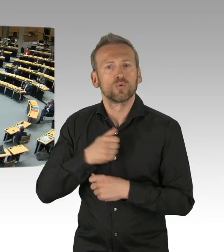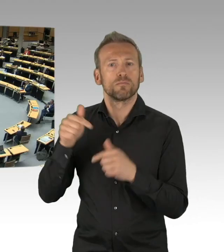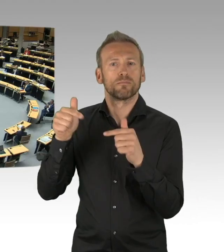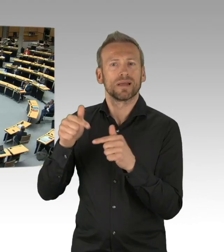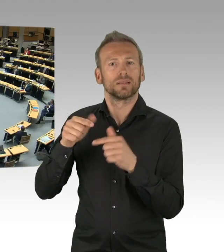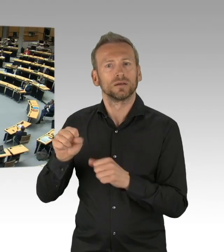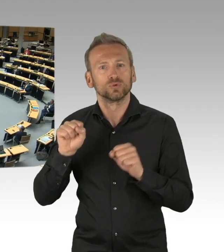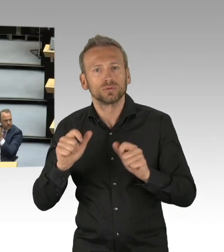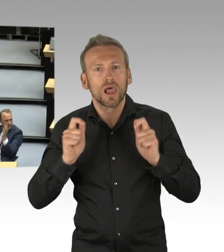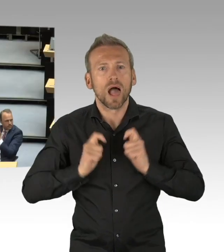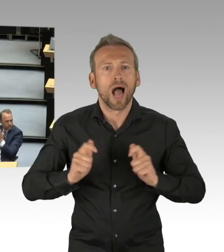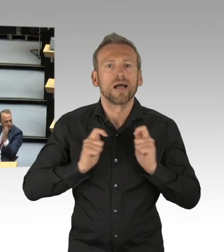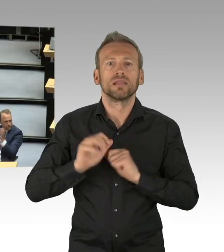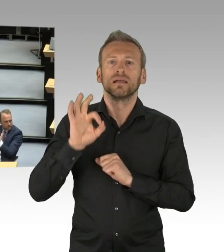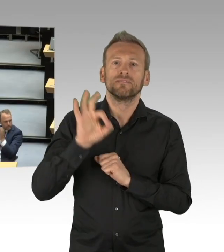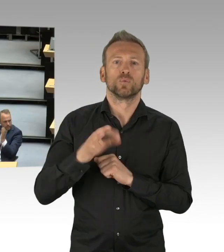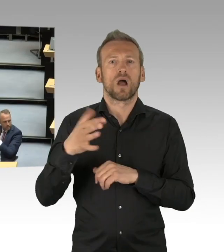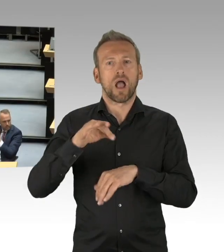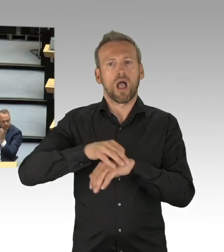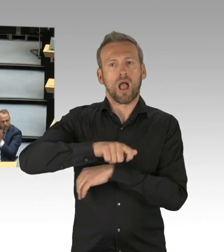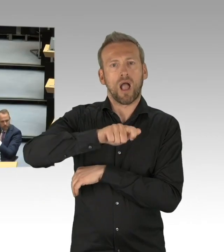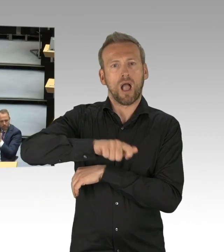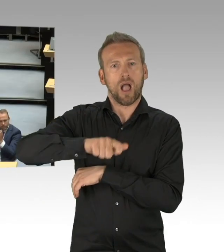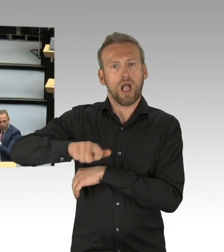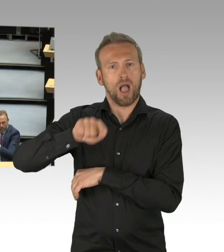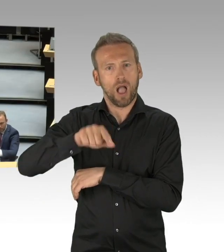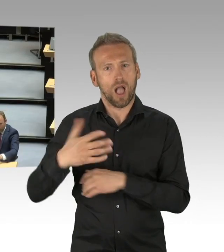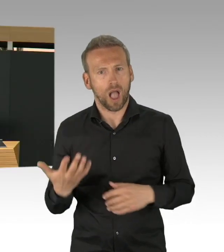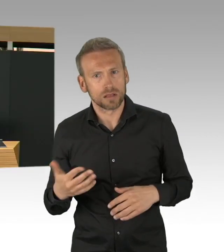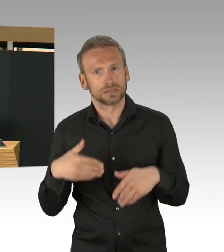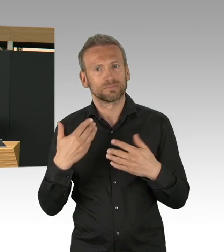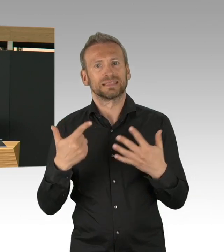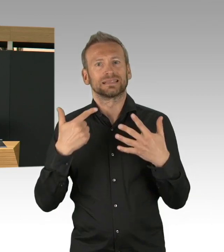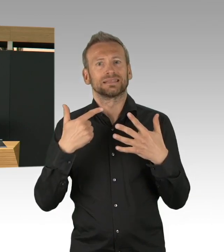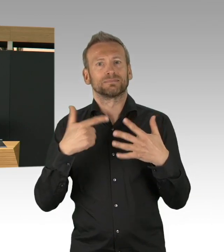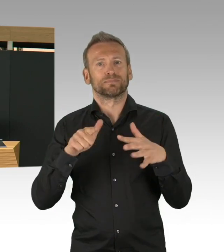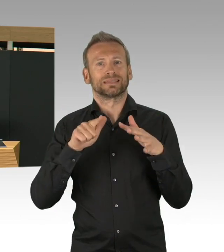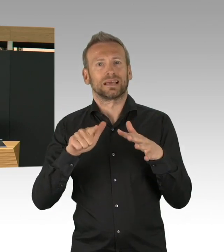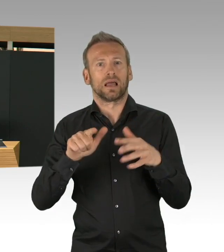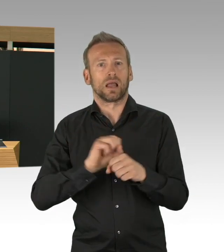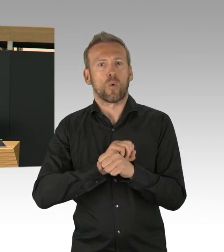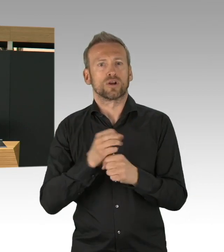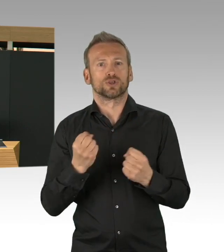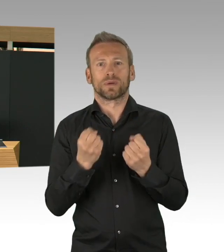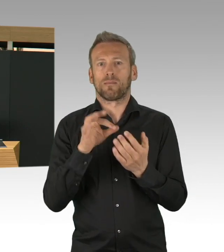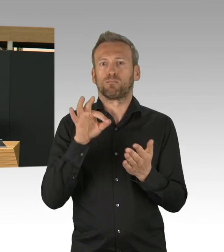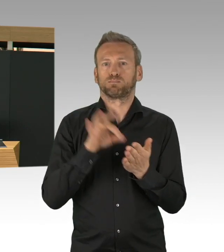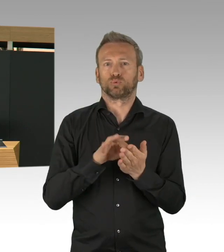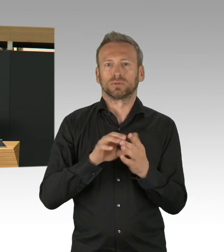(Beifall) Wir haben die Testkapazitäten, wir haben in Berlin gestartet mit 2000 Testkapazitäten,